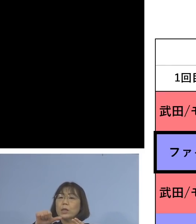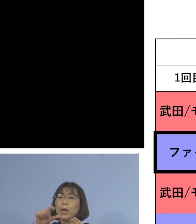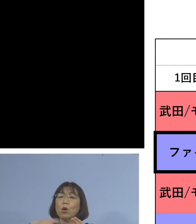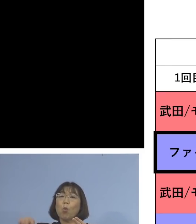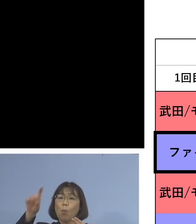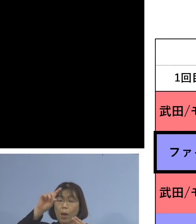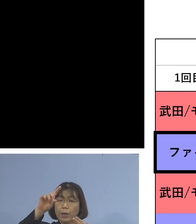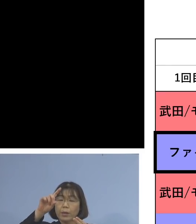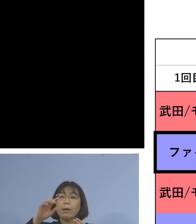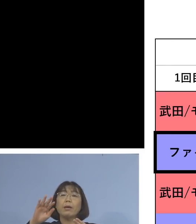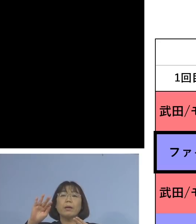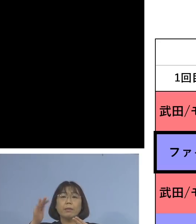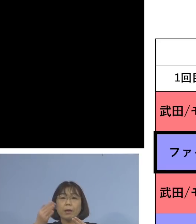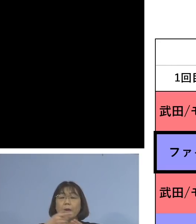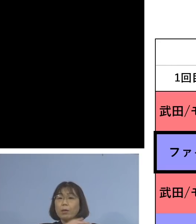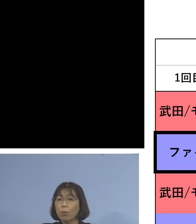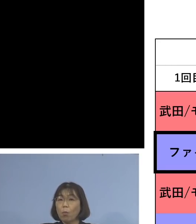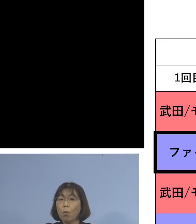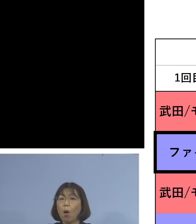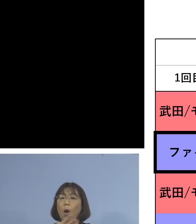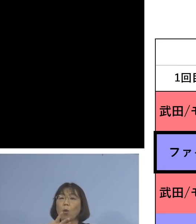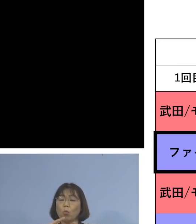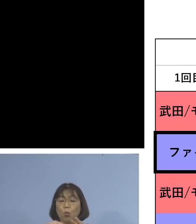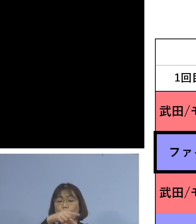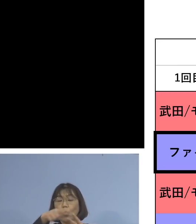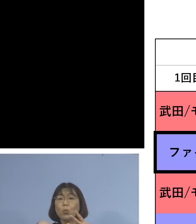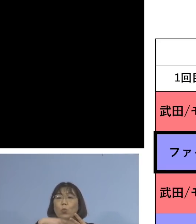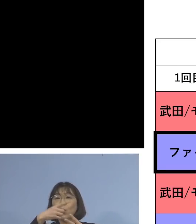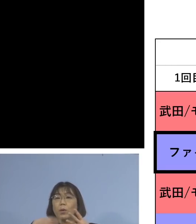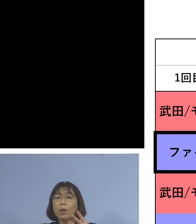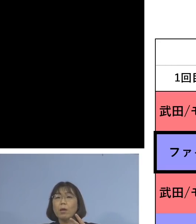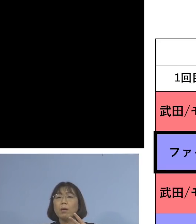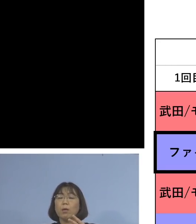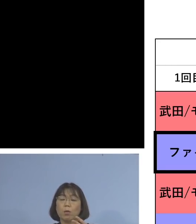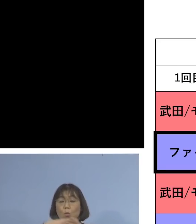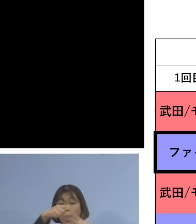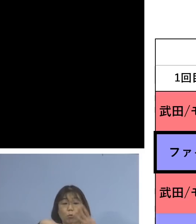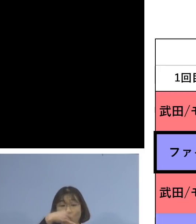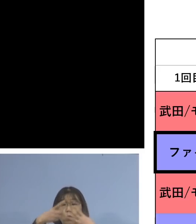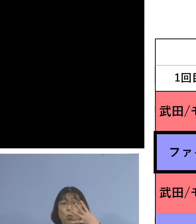しかし、この4パターンの中で ダントツに高いのが